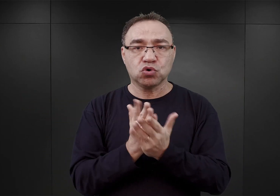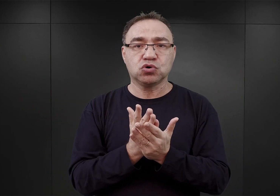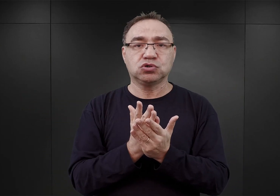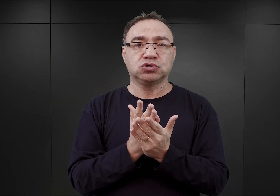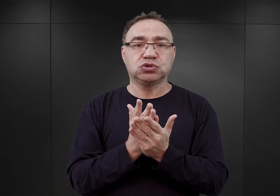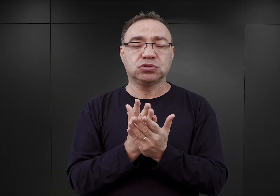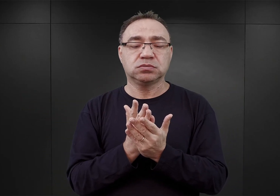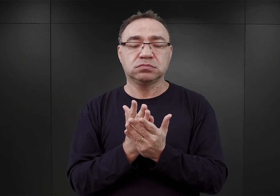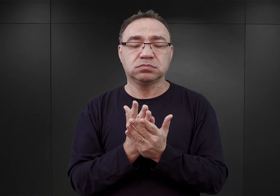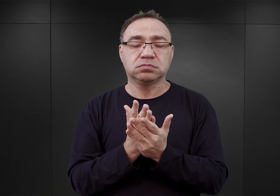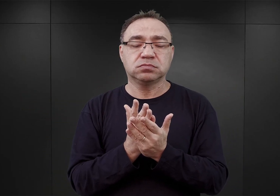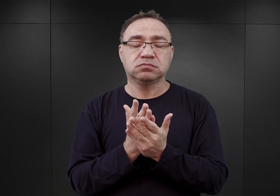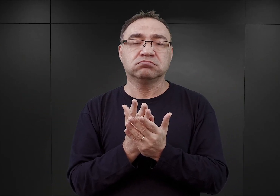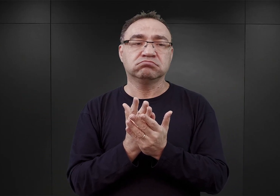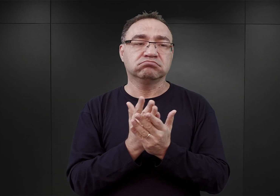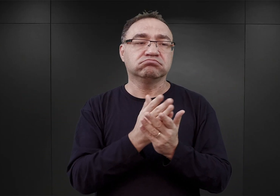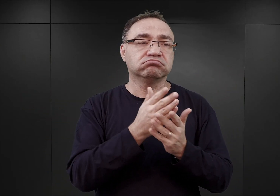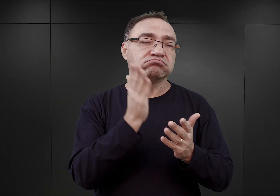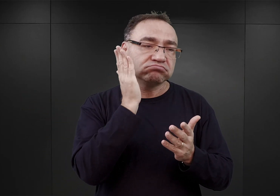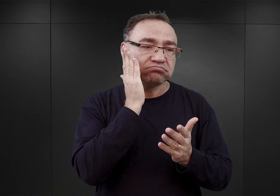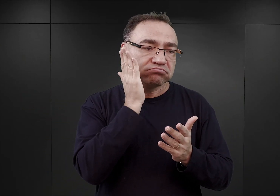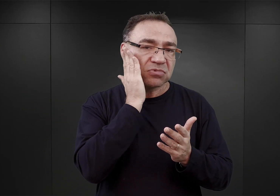i we wszystkich nich zamieszkiwali więźniowie.